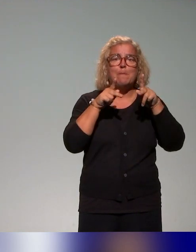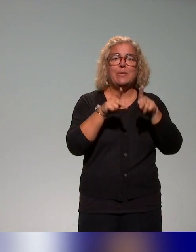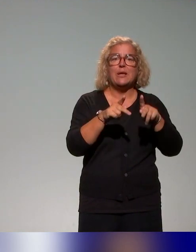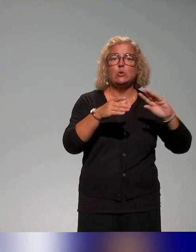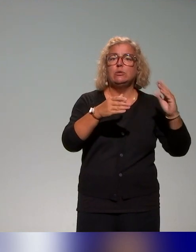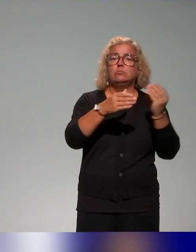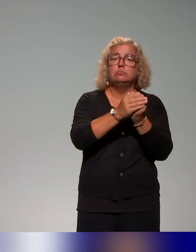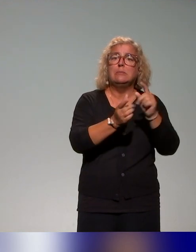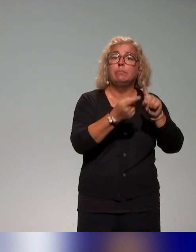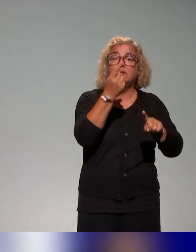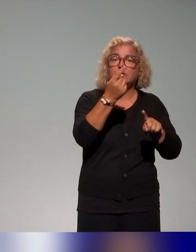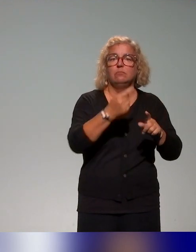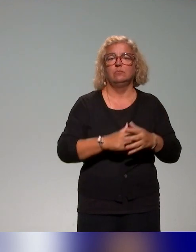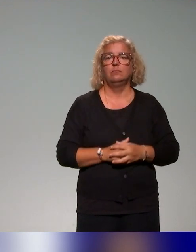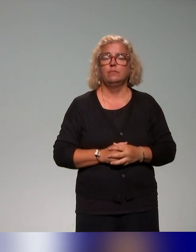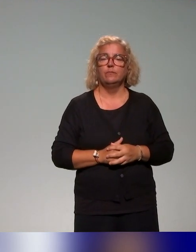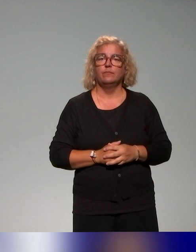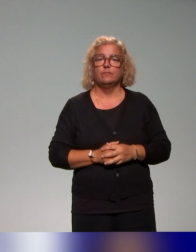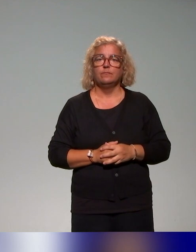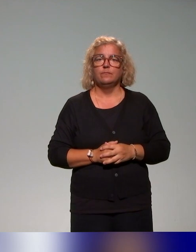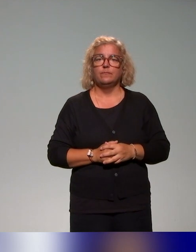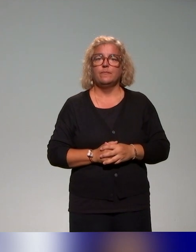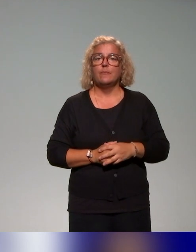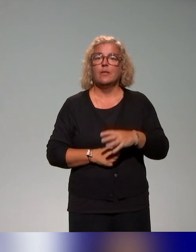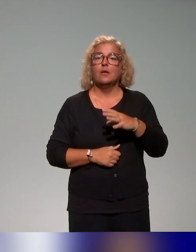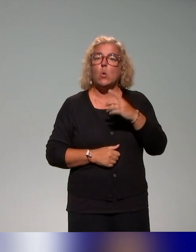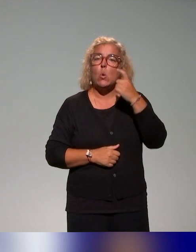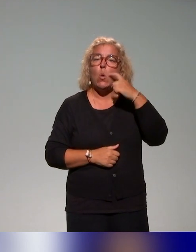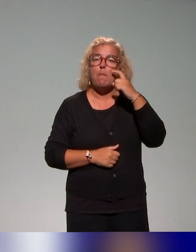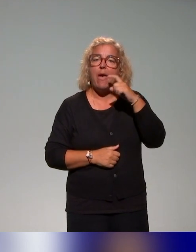particulière. Donc quelques tendances qu'on a pu dégager, là bien sûr,